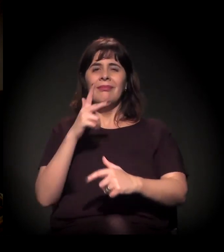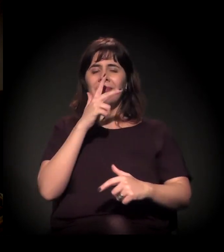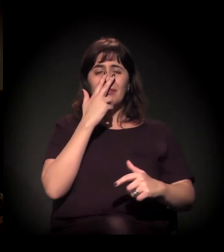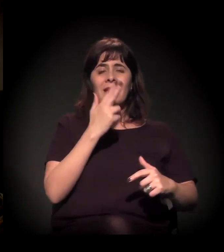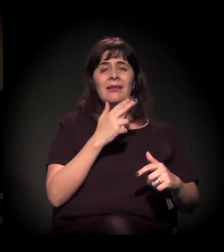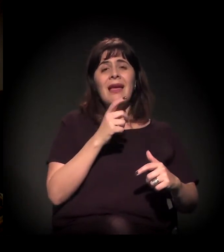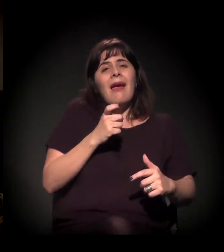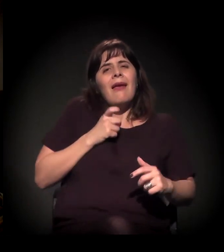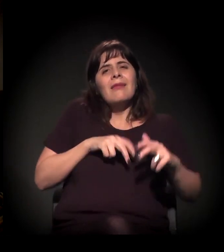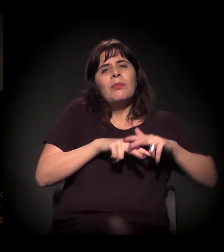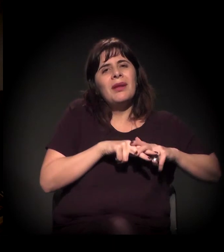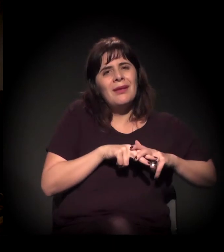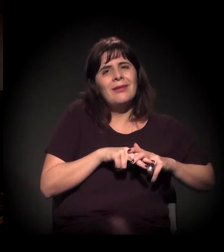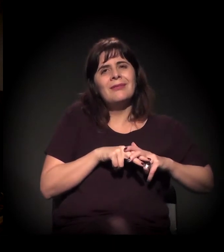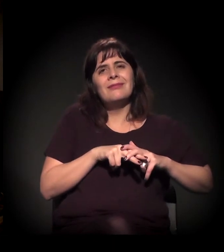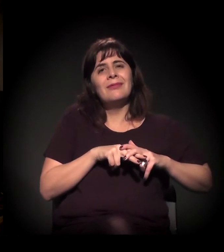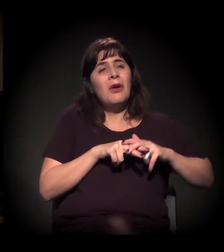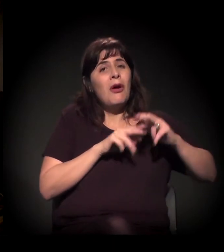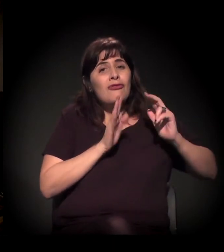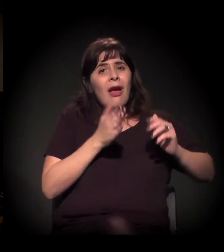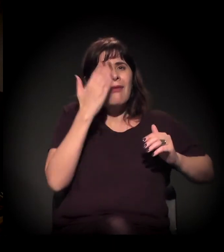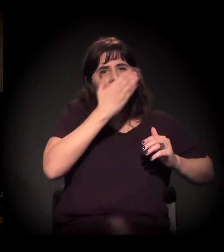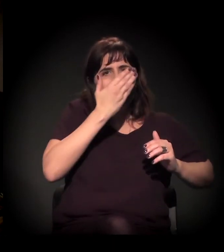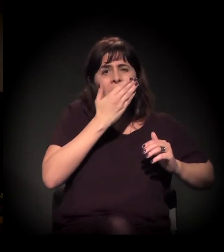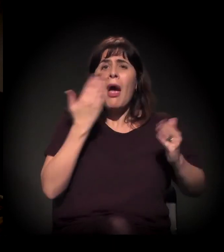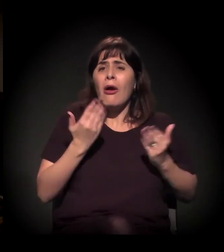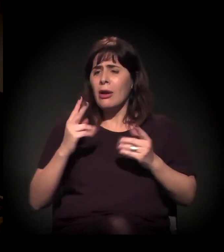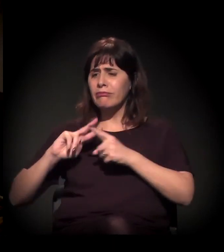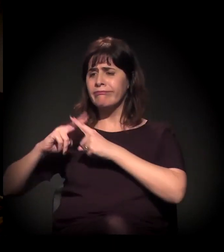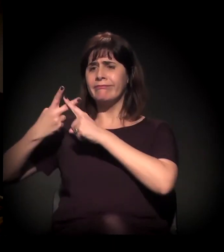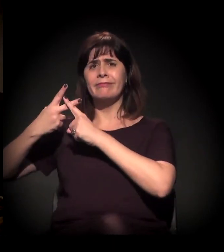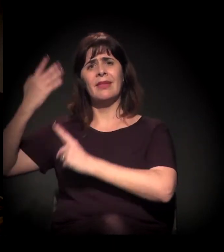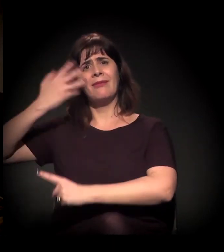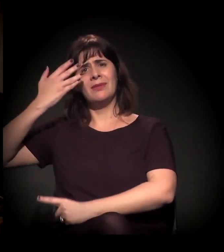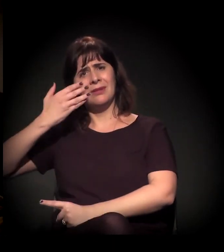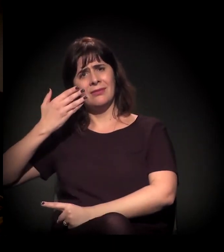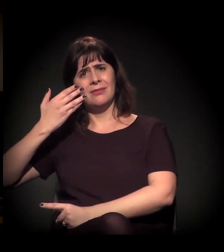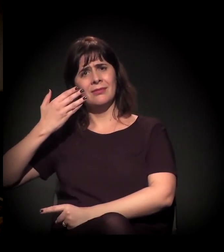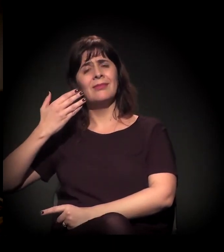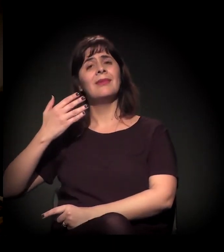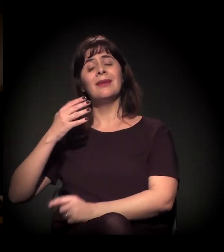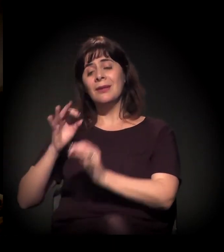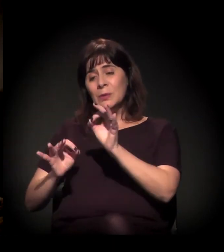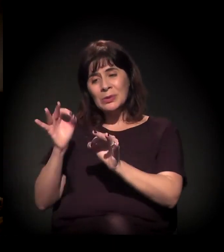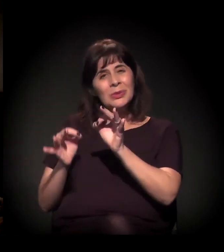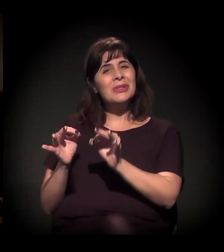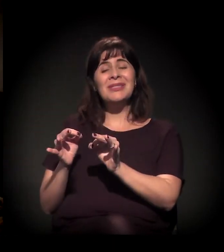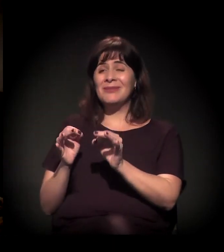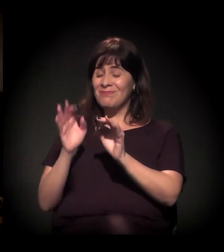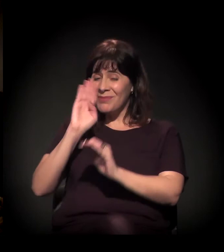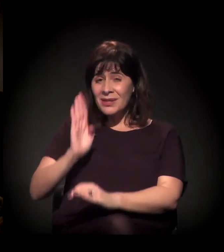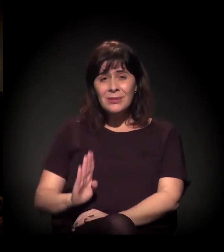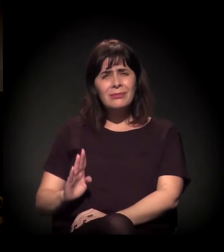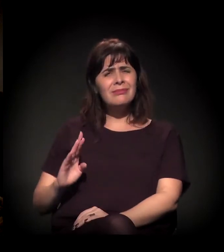São pessoas que, às vezes, estão numa situação em que elas já... Acho que a justiça no Brasil é tão kafkiana